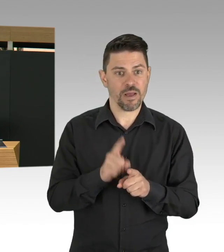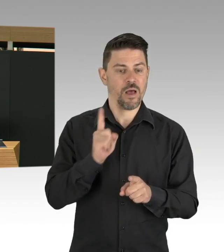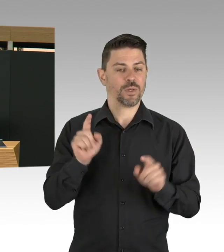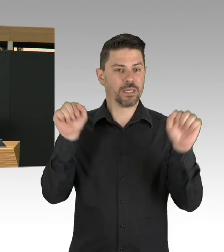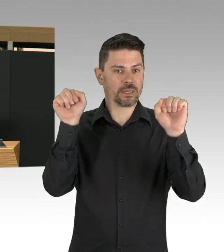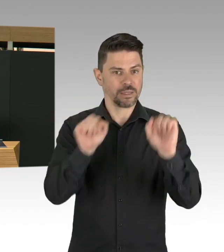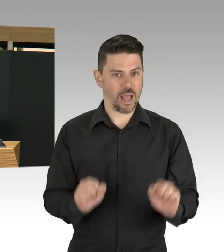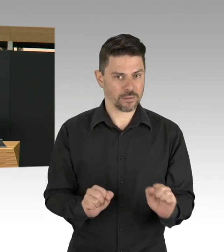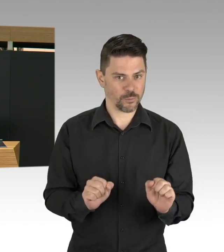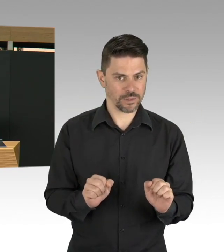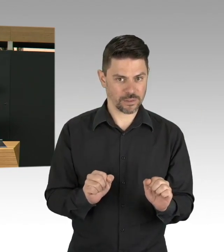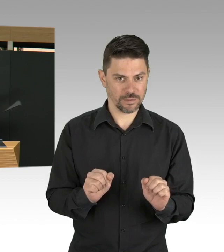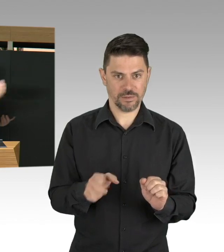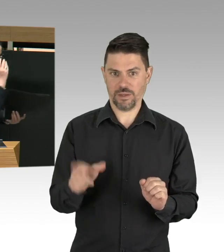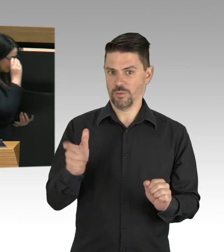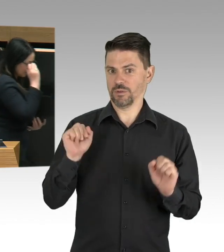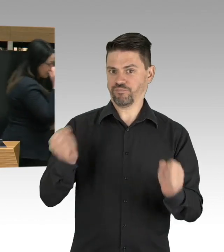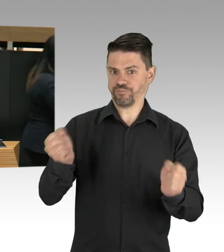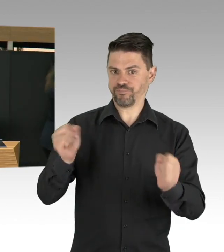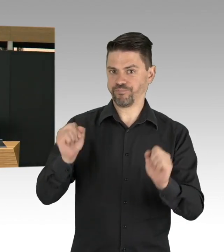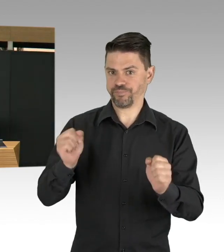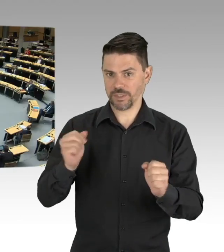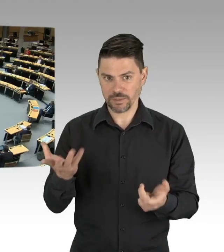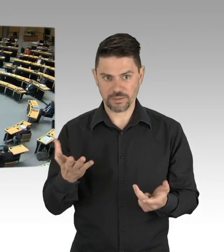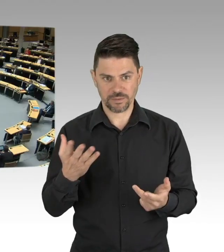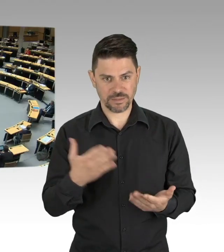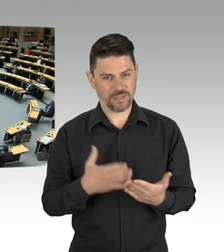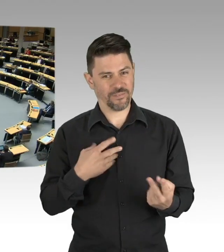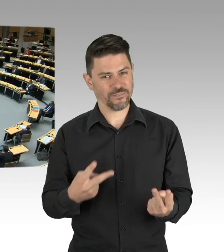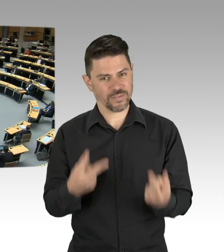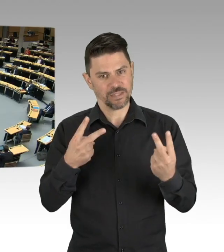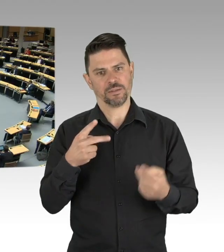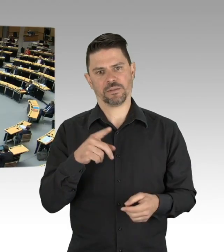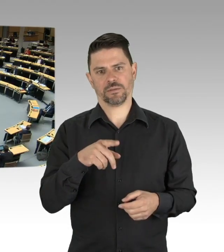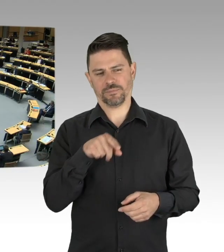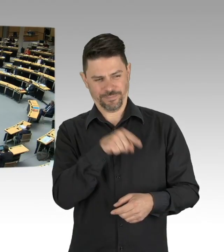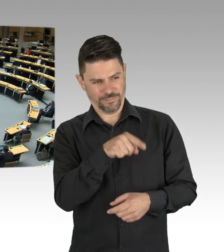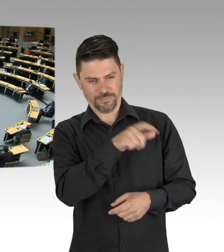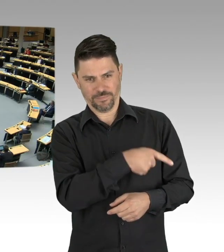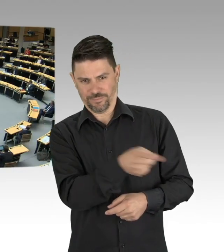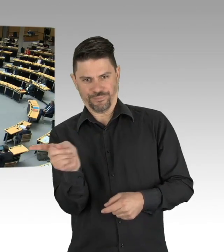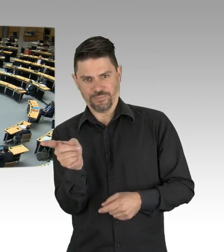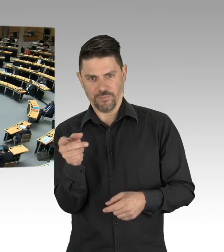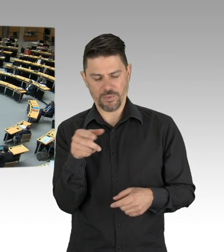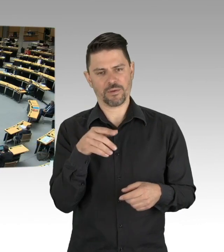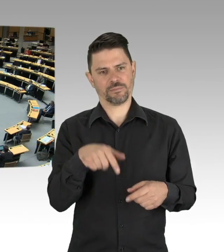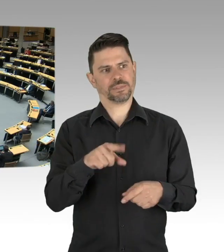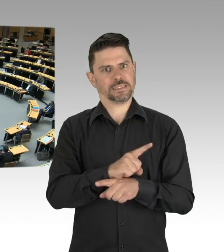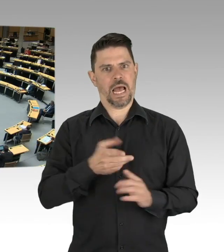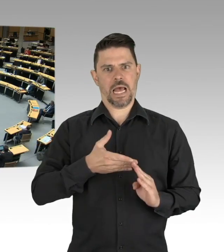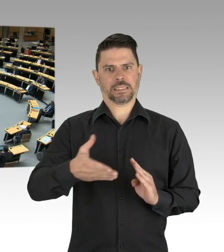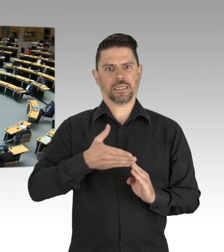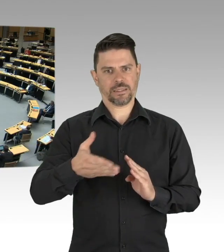(Beifall)